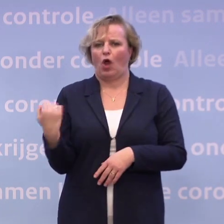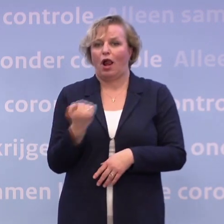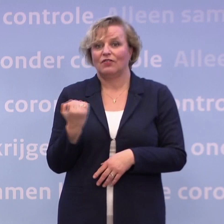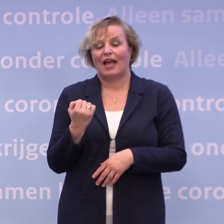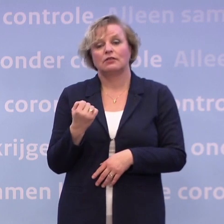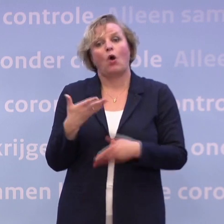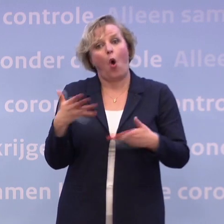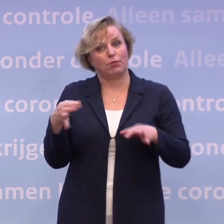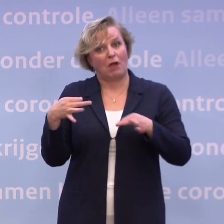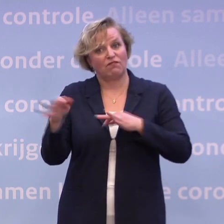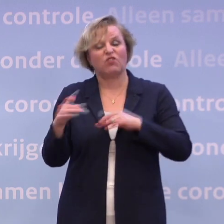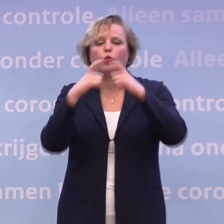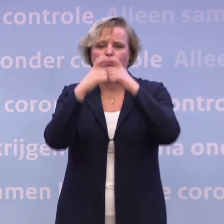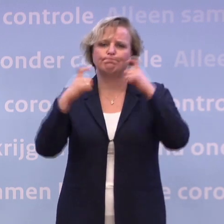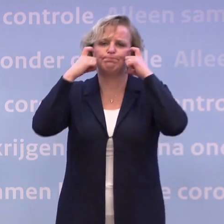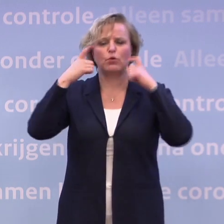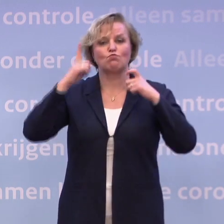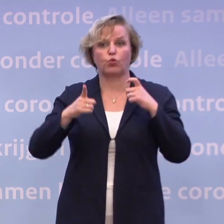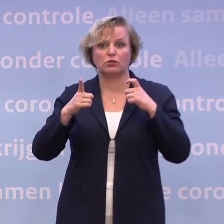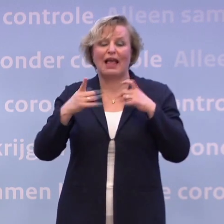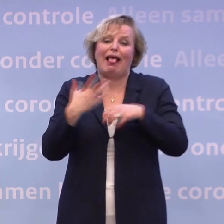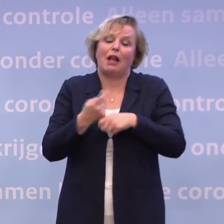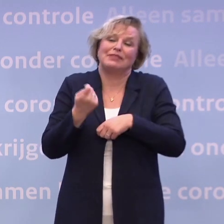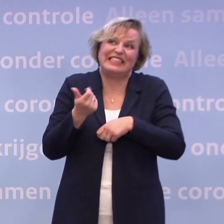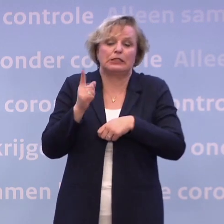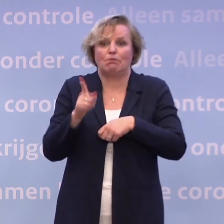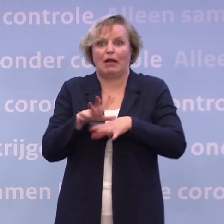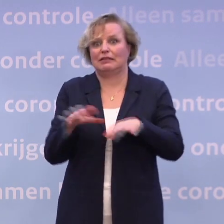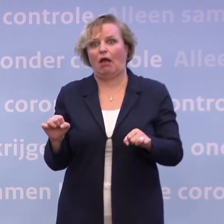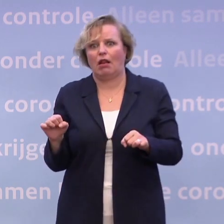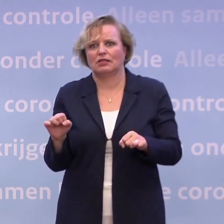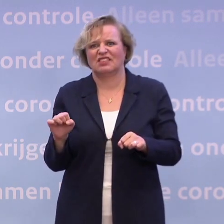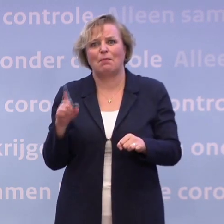Dat is niet ideaal, want dat doet wel iets, maar niet alles... ...maar daar is die anderhalve meter lastig te handhaven.